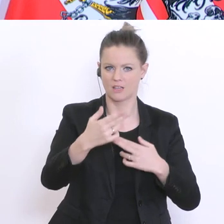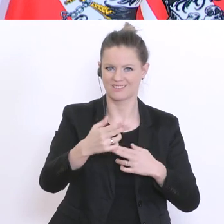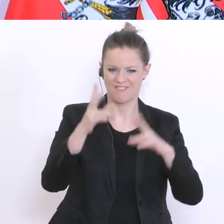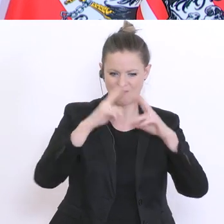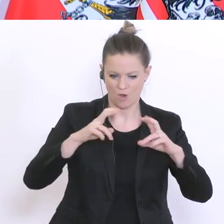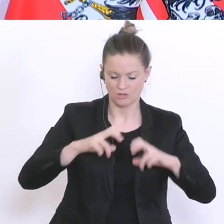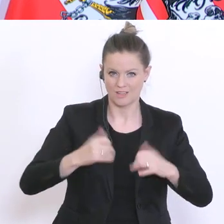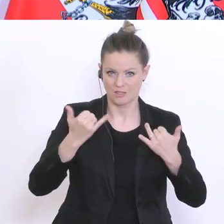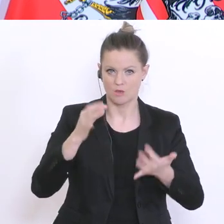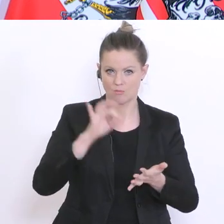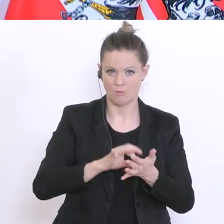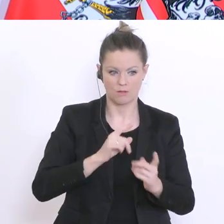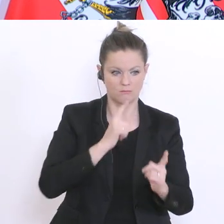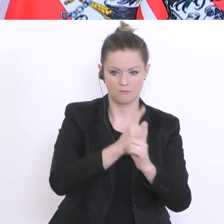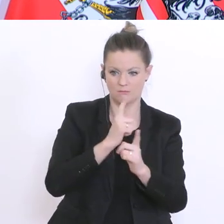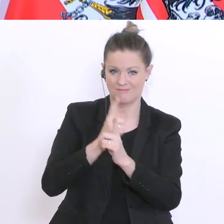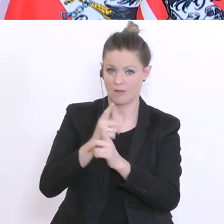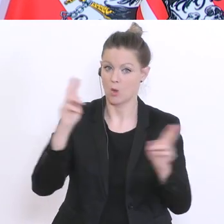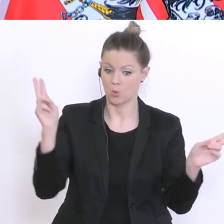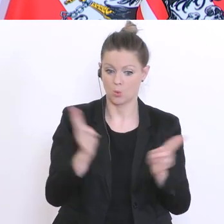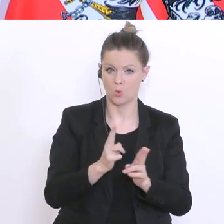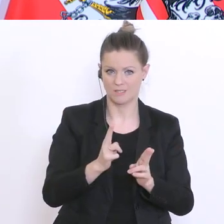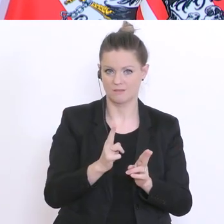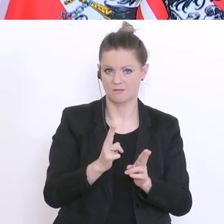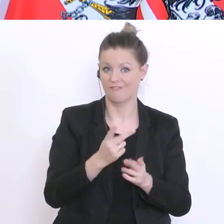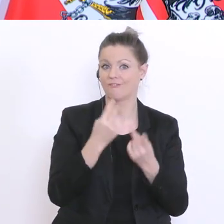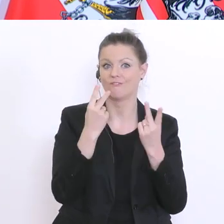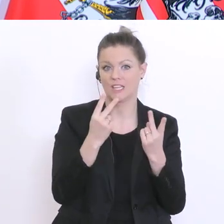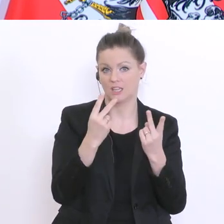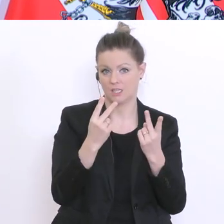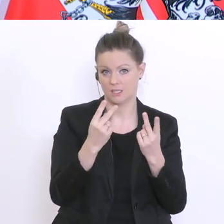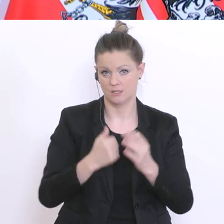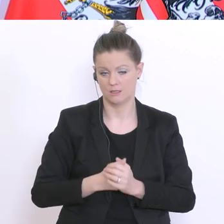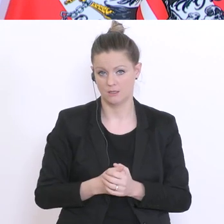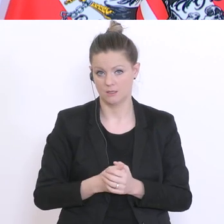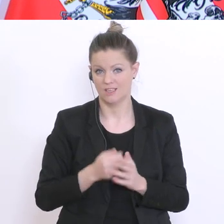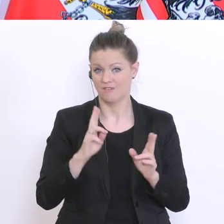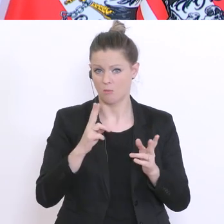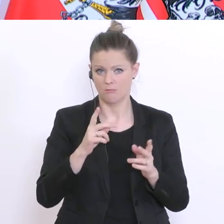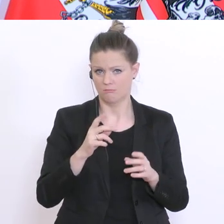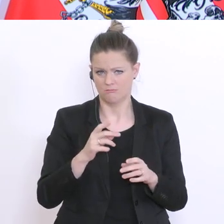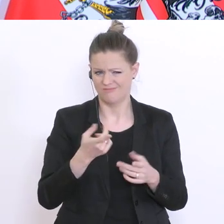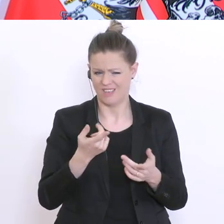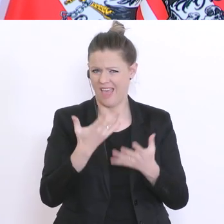wir müssen die Feldphase kurzhalten, ganz wichtig, sonst würde wieder eine verzerrte